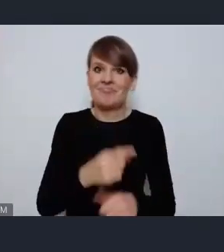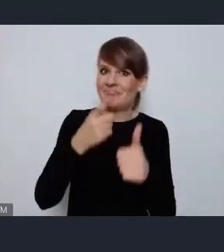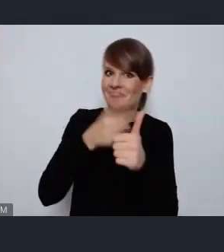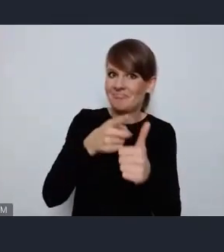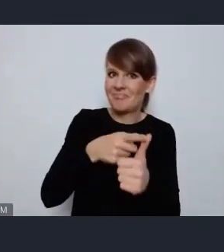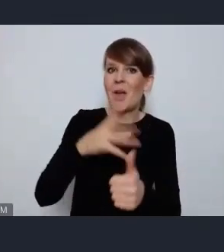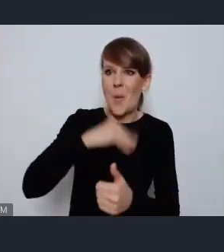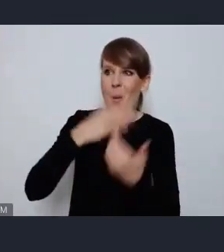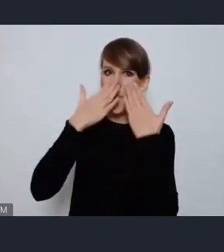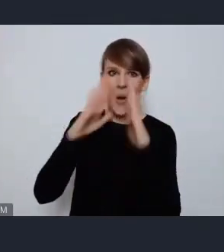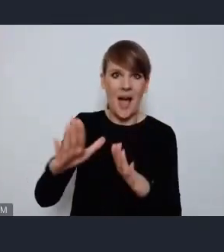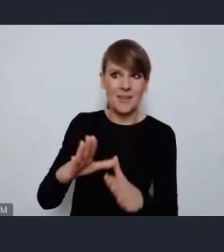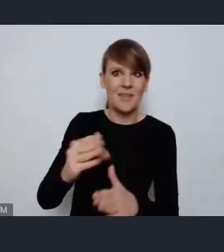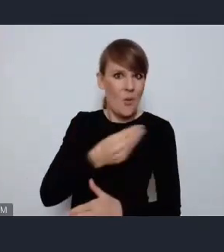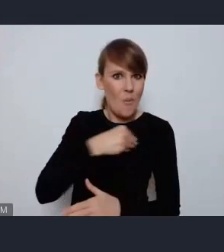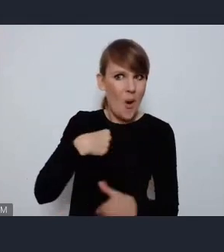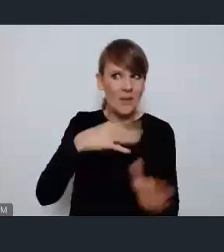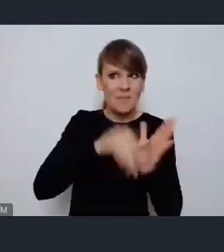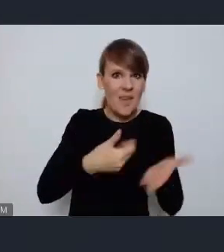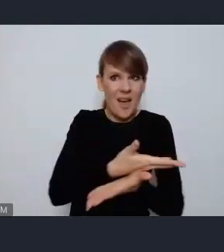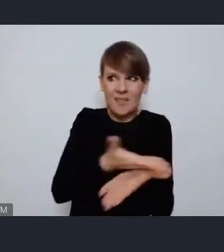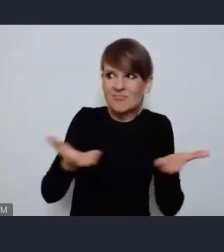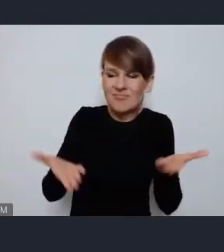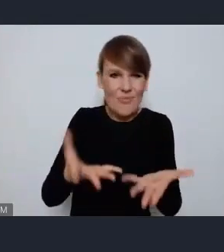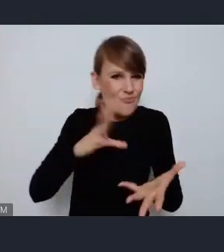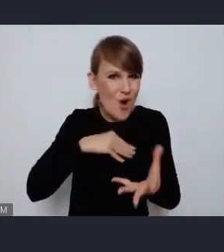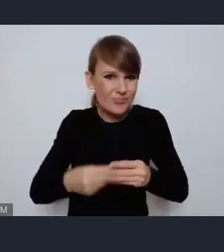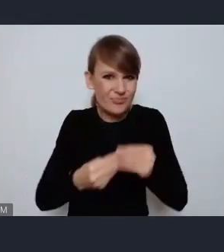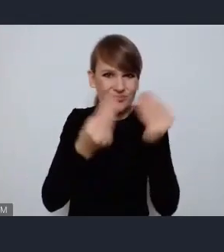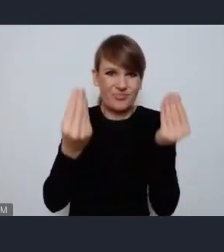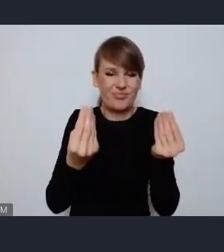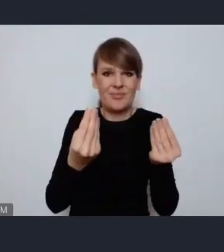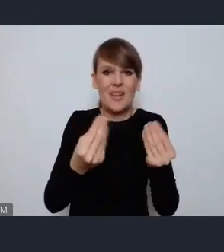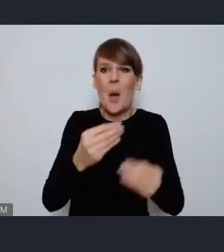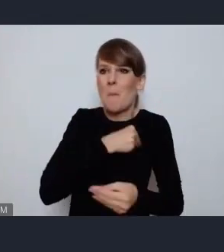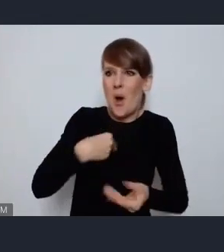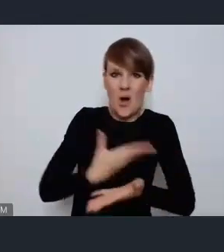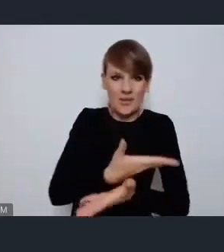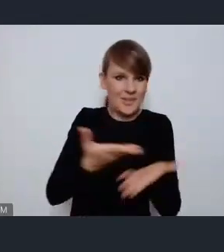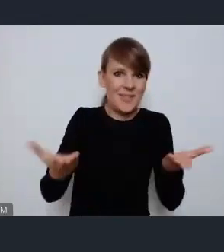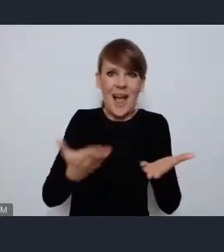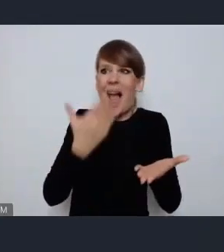potencjał polskich miast i potencjał polski tym samym, na arenie międzynarodowej.